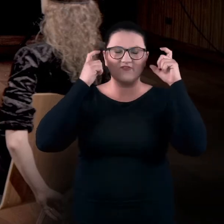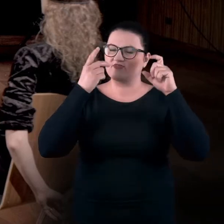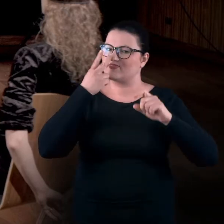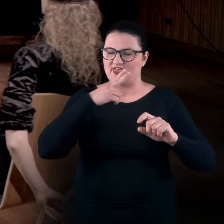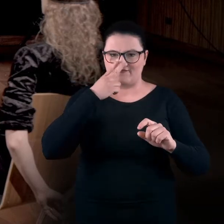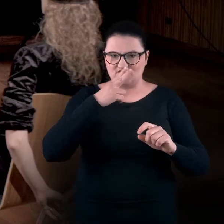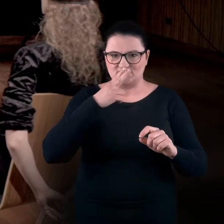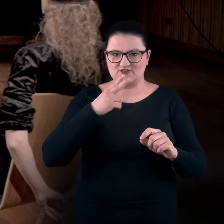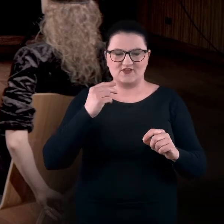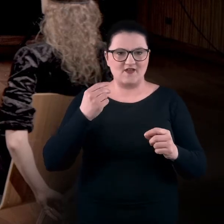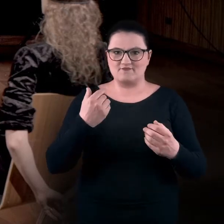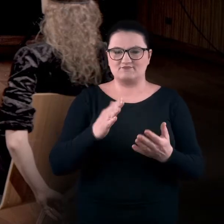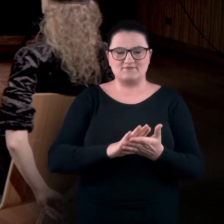czyli bez udziału zmysłu wzroku,